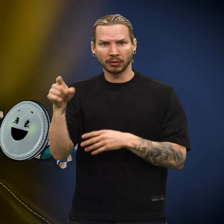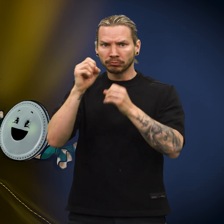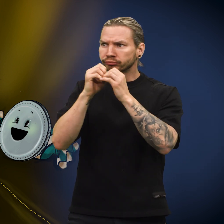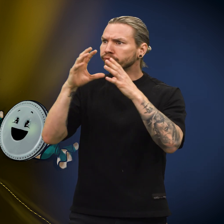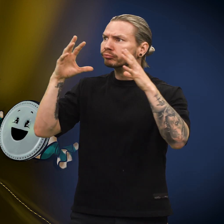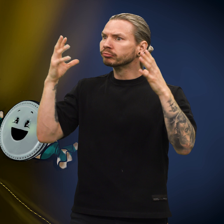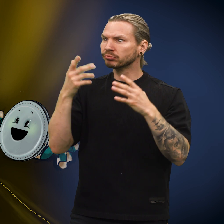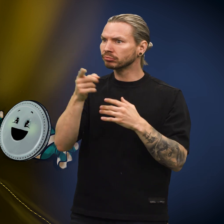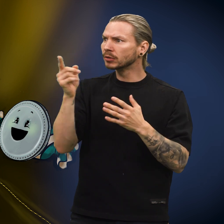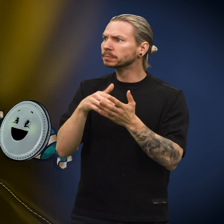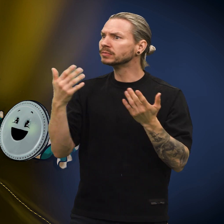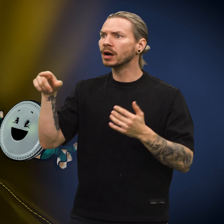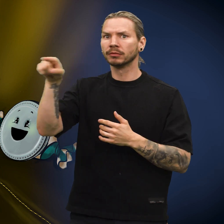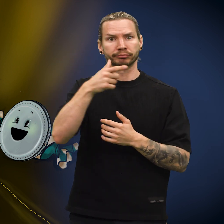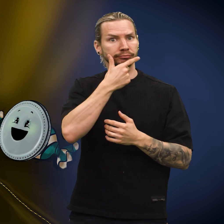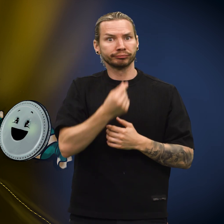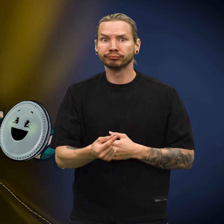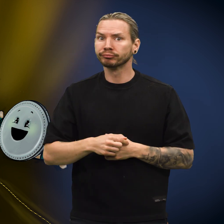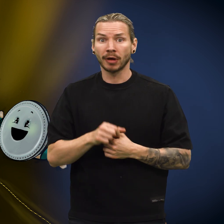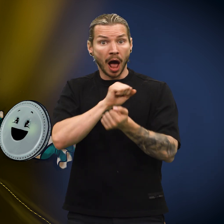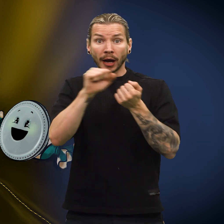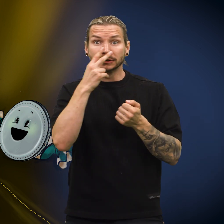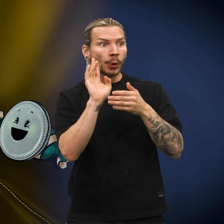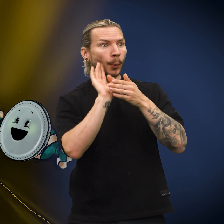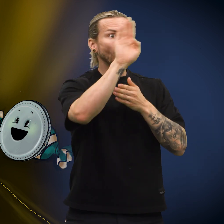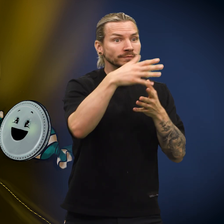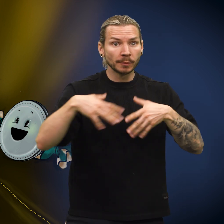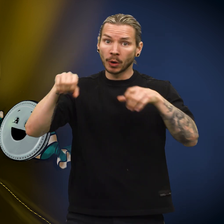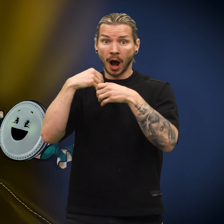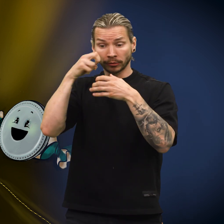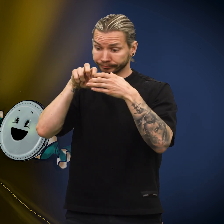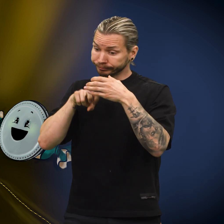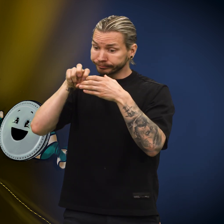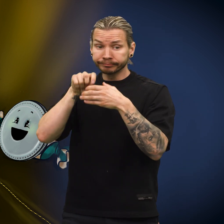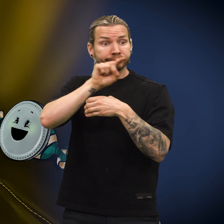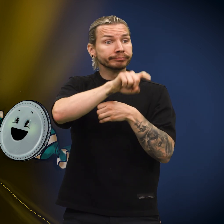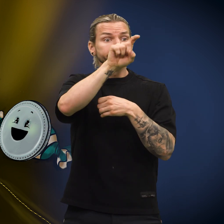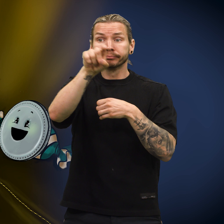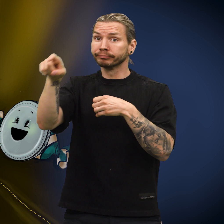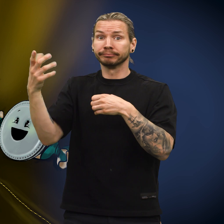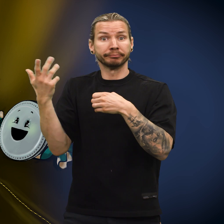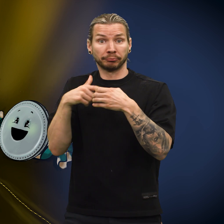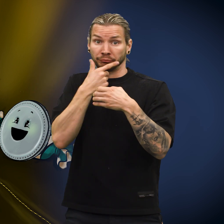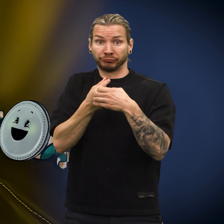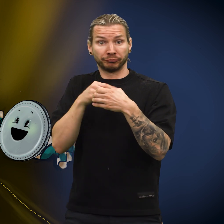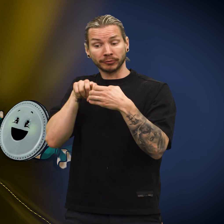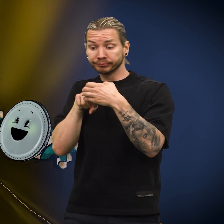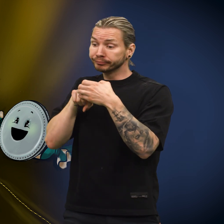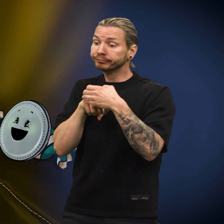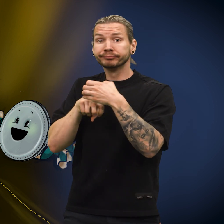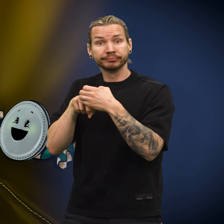Skillingen kunne ikke forestille seg hvor de kom fra, for den så aldri verdenen utenfor fra der den lå i pengepungen.